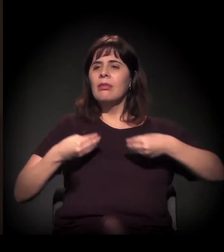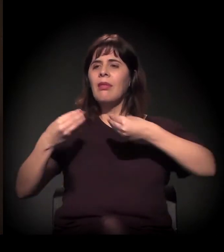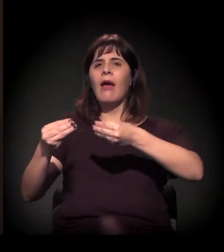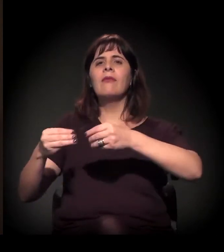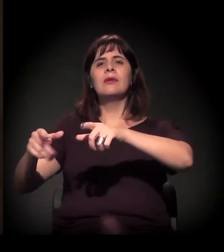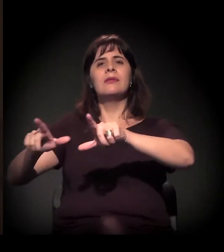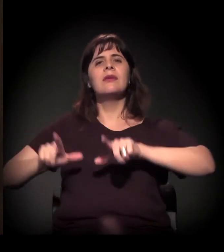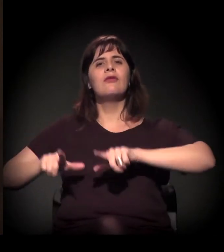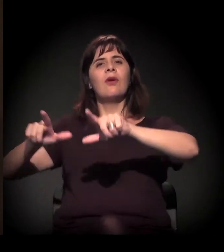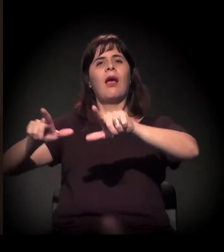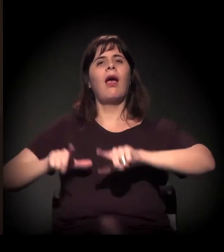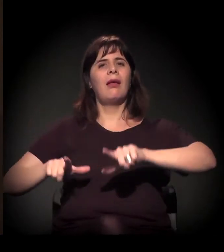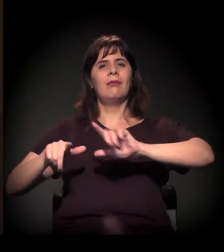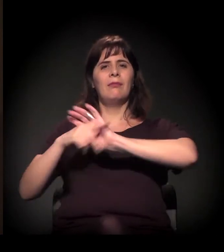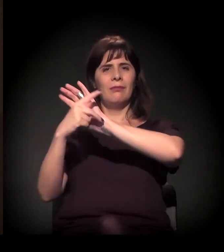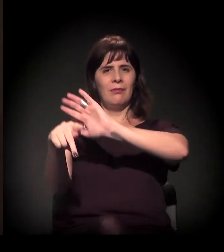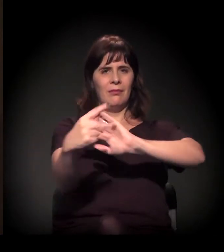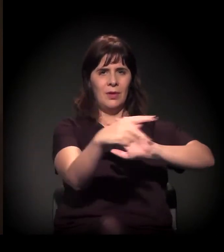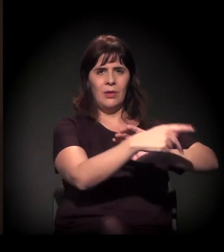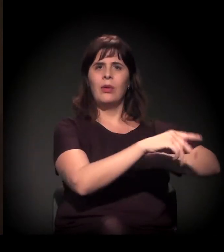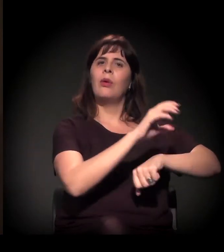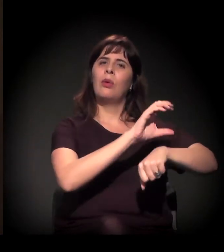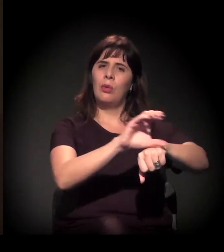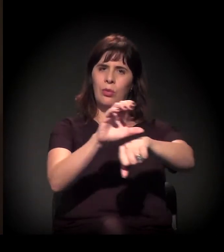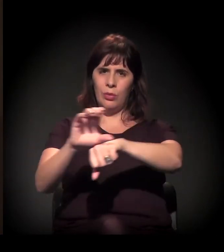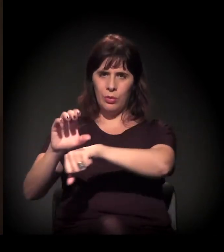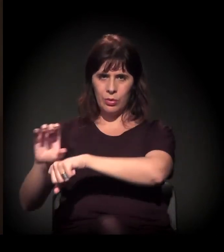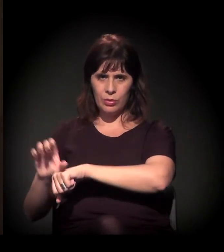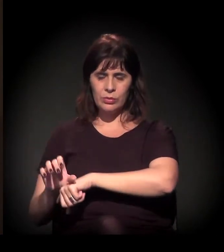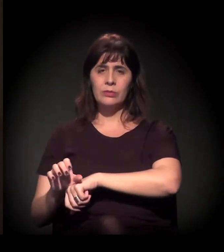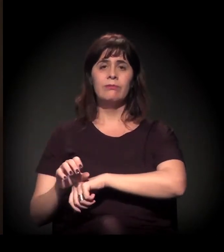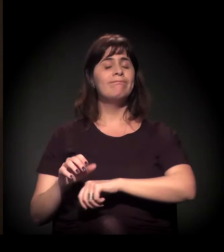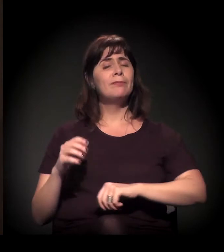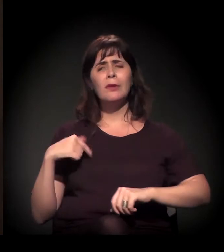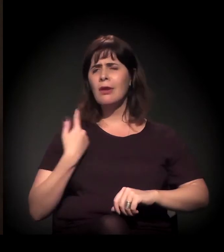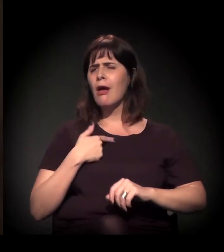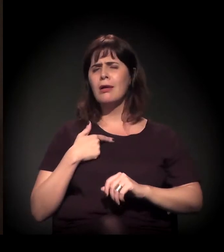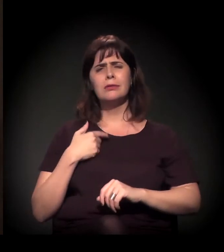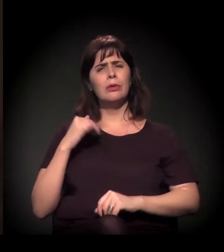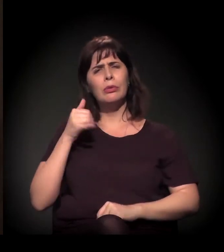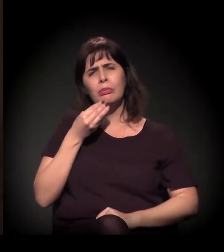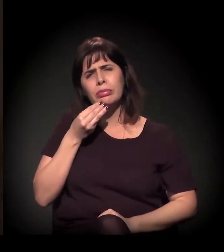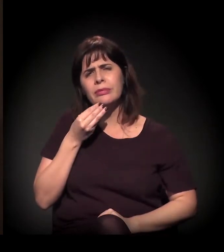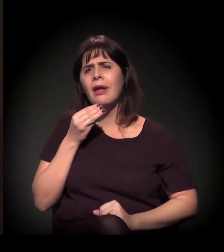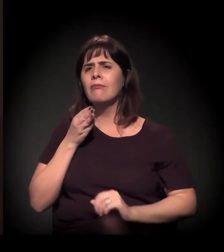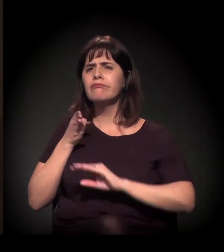Então nós tivemos a oportunidade de conhecer muito, muito mesmo,